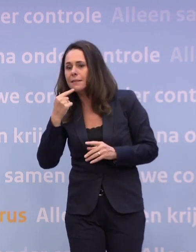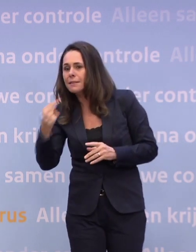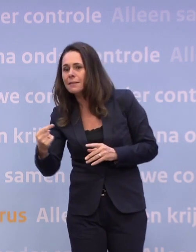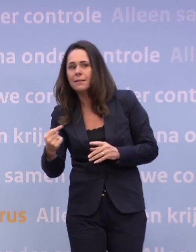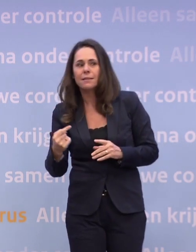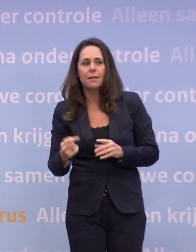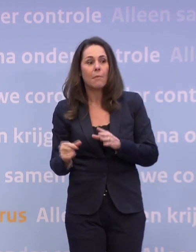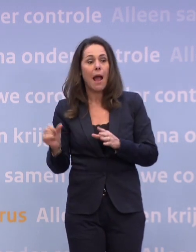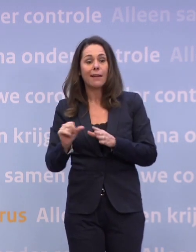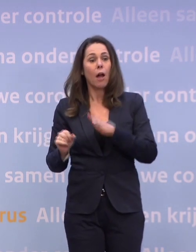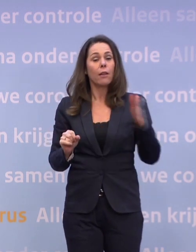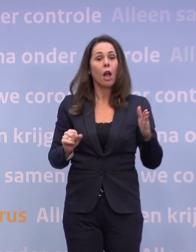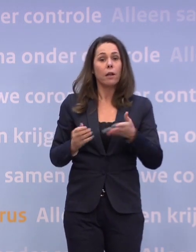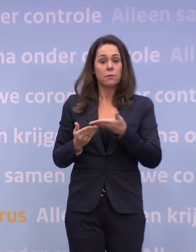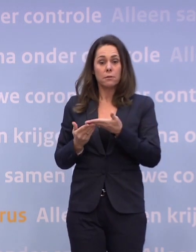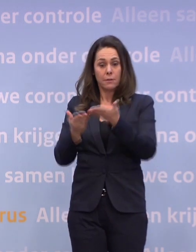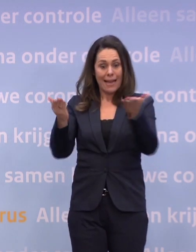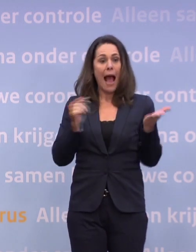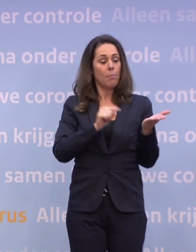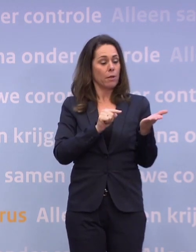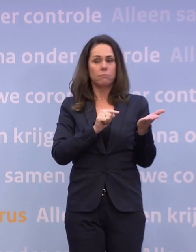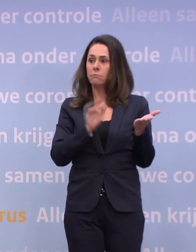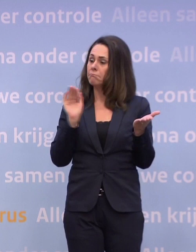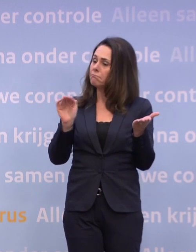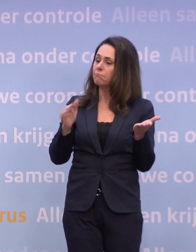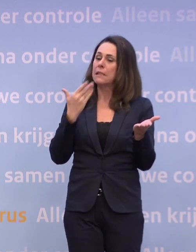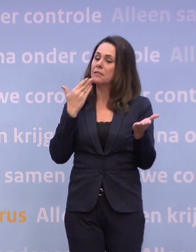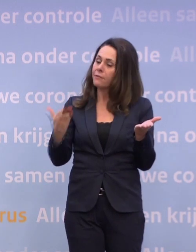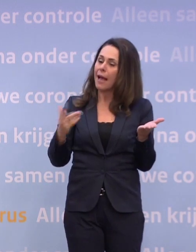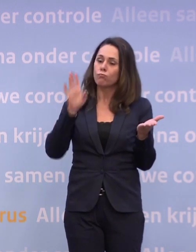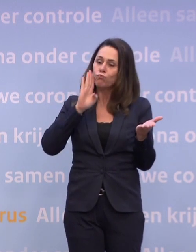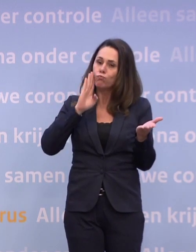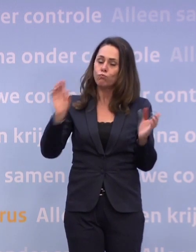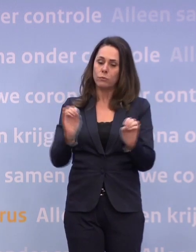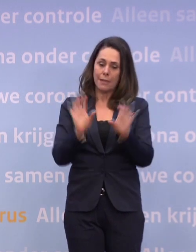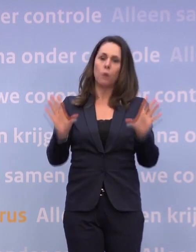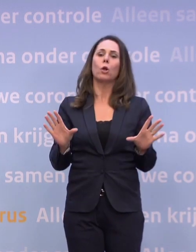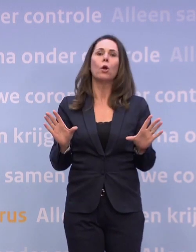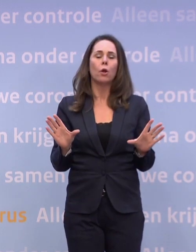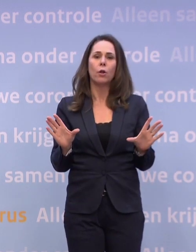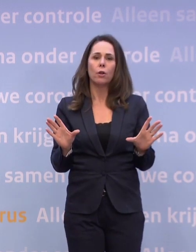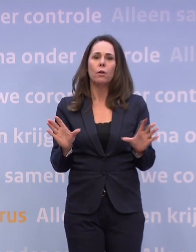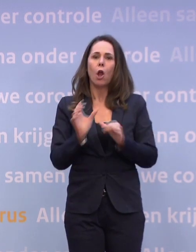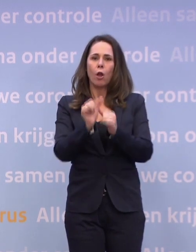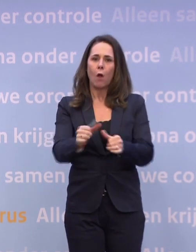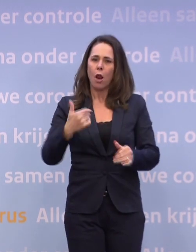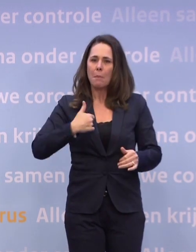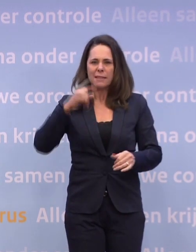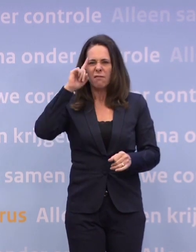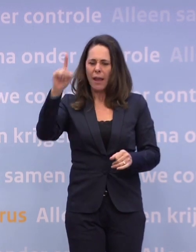...de Kamer, die vraagt u telkens om duidelijkheid te scheppen... ...zodat de mensen weten waar ze aan toe zijn.